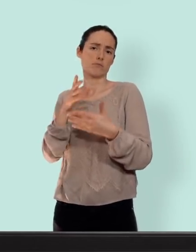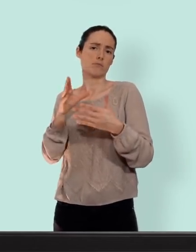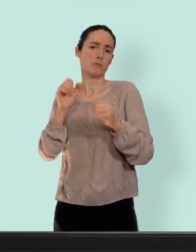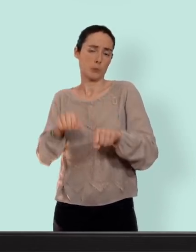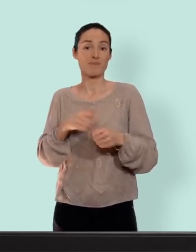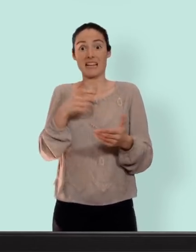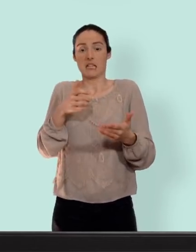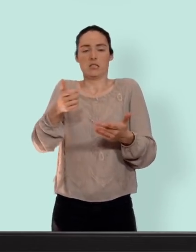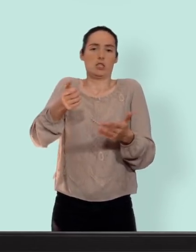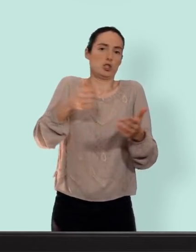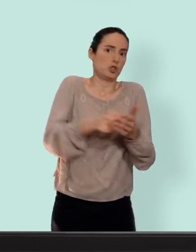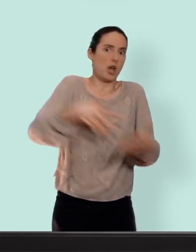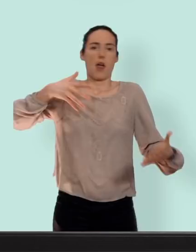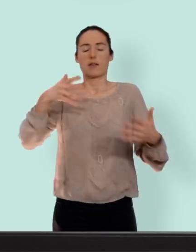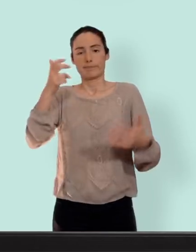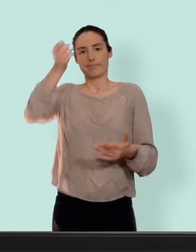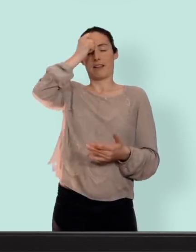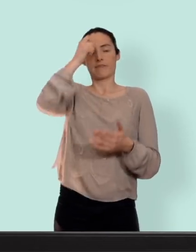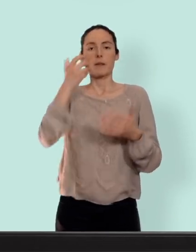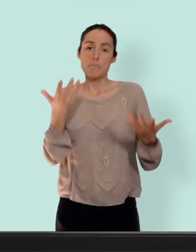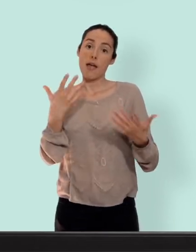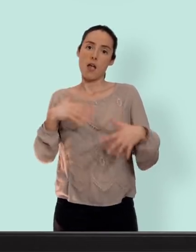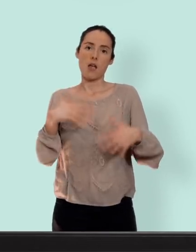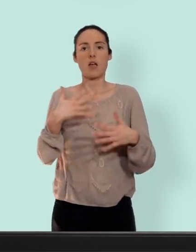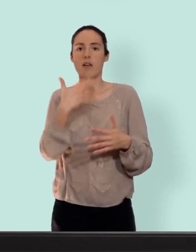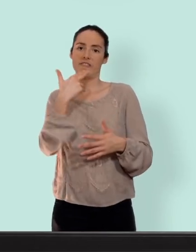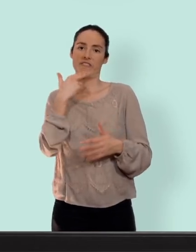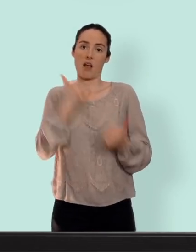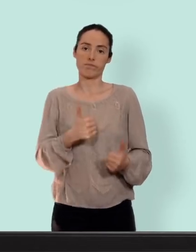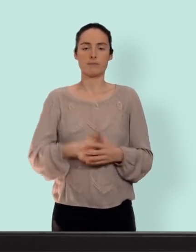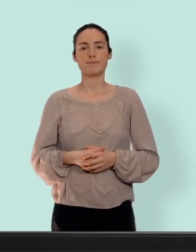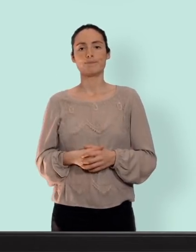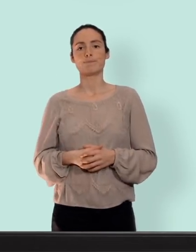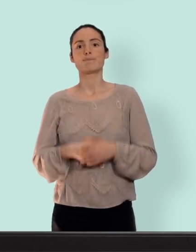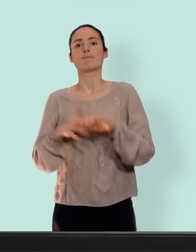l'investissement... c'est très efficace encore un dernier point le moyen idéal